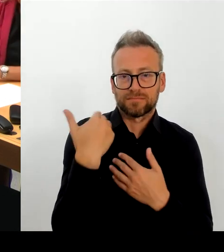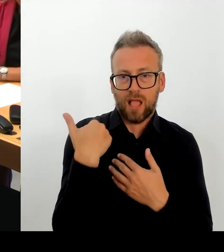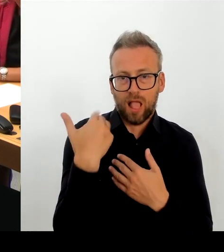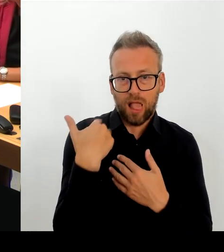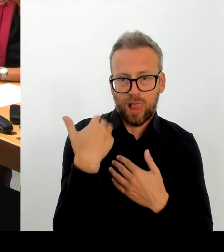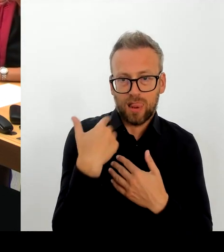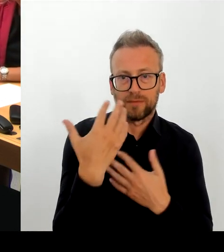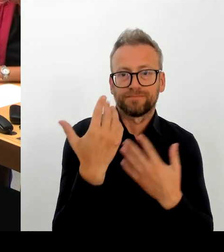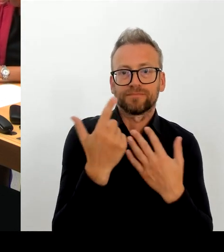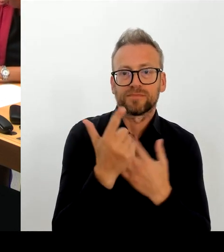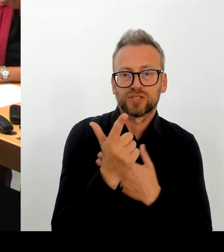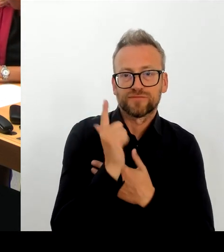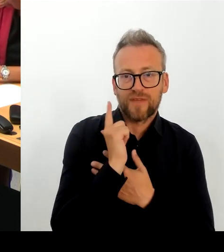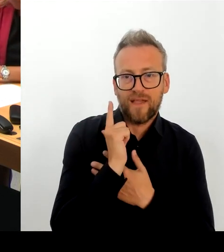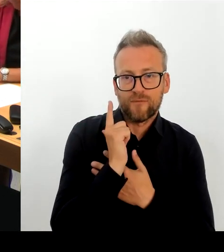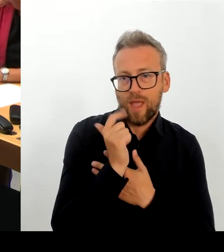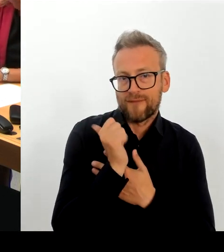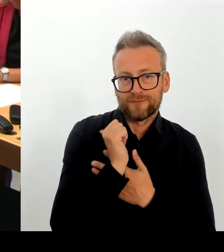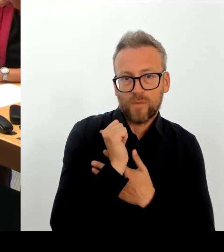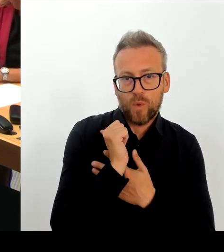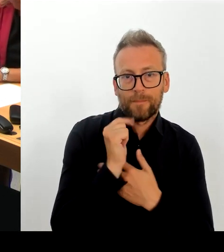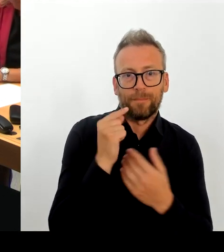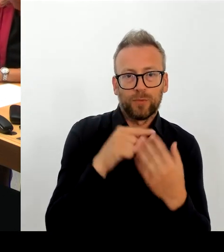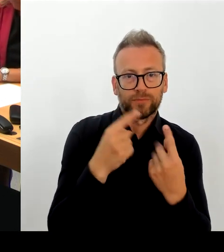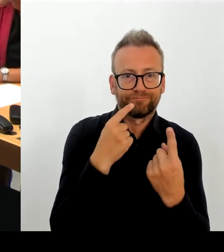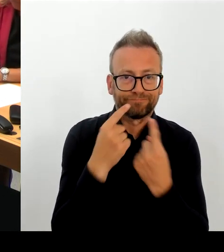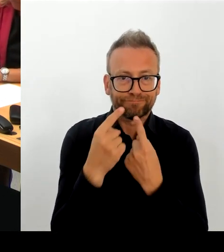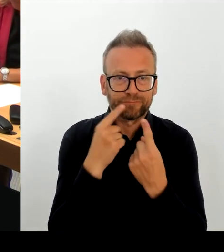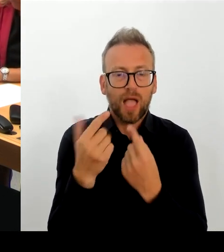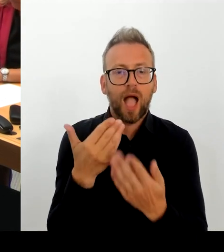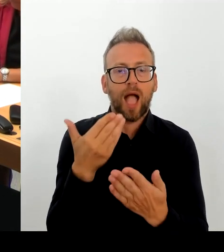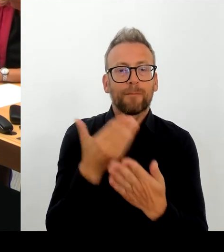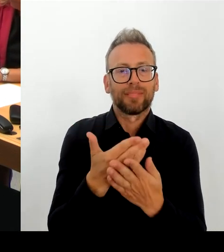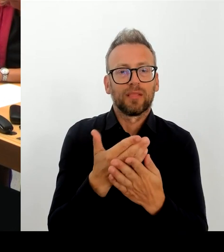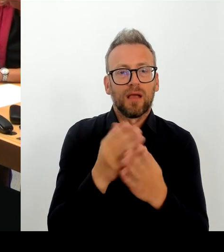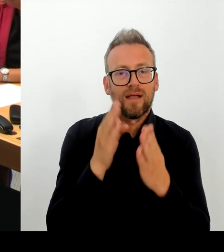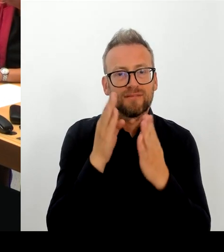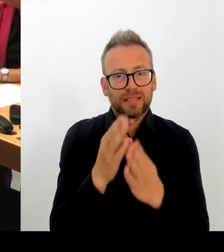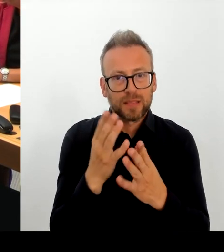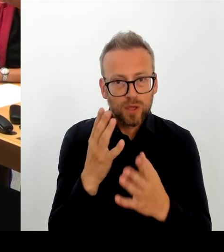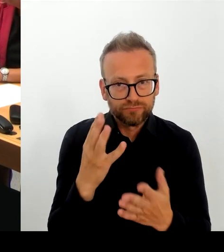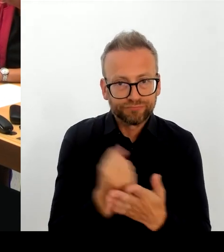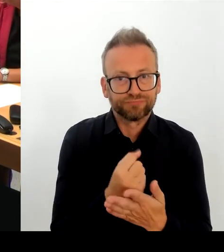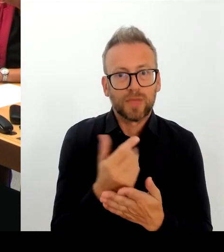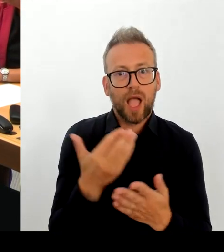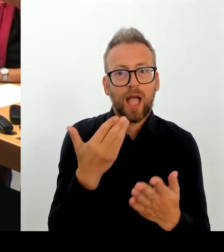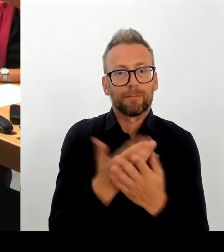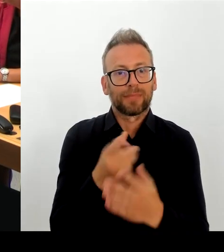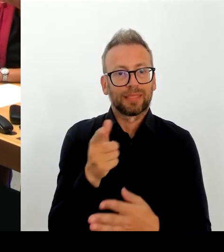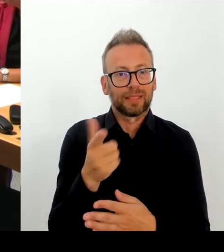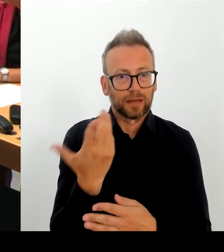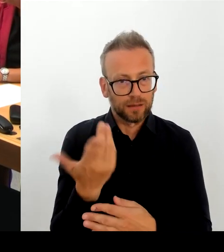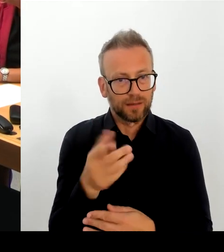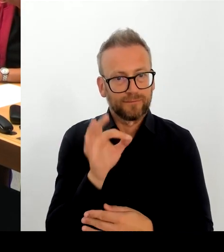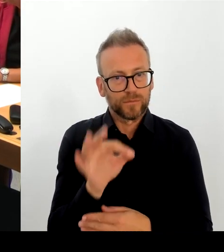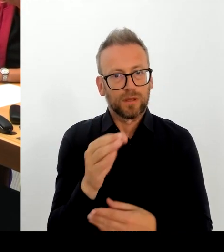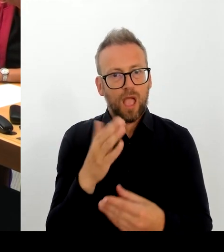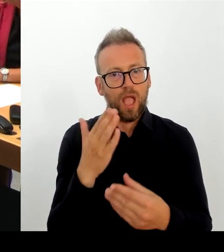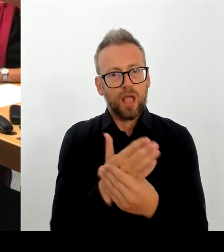wir haben den Anbieter aufgefordert, Stellungnahmen zu beziehen. Wir haben festgestellt, dass viele Komponenten,